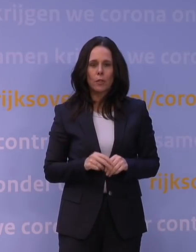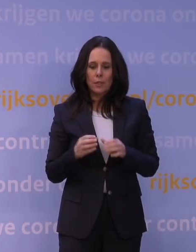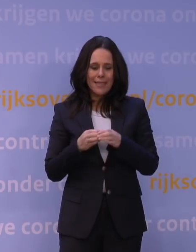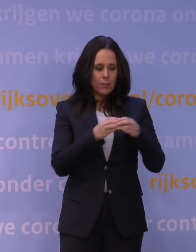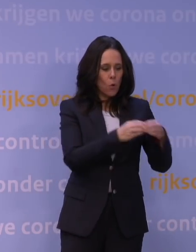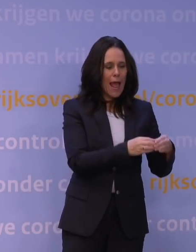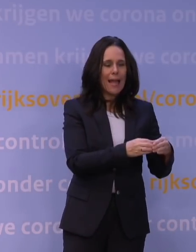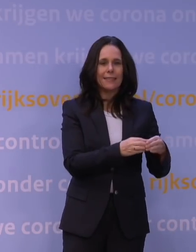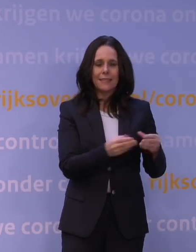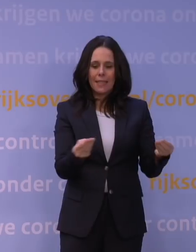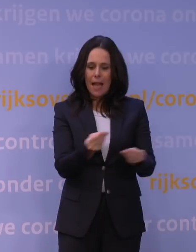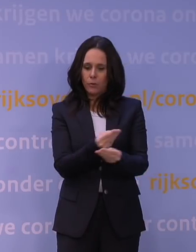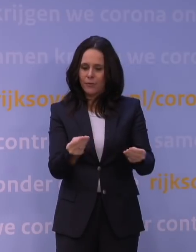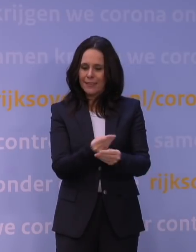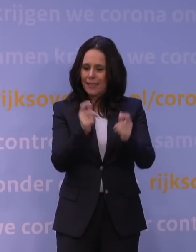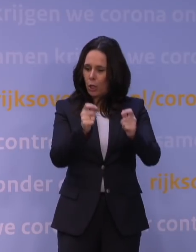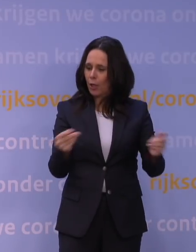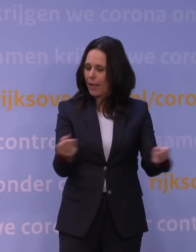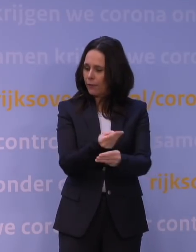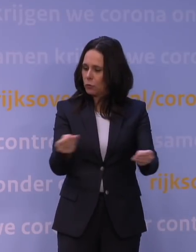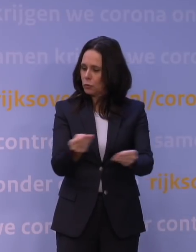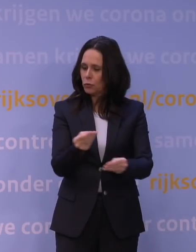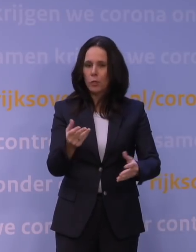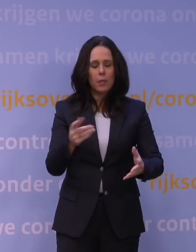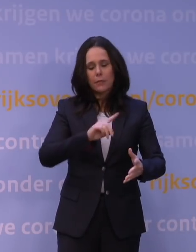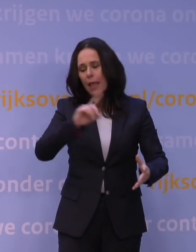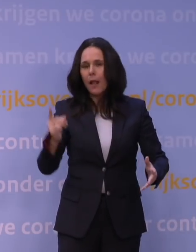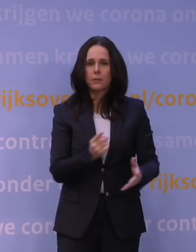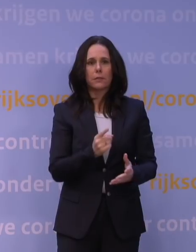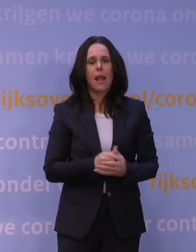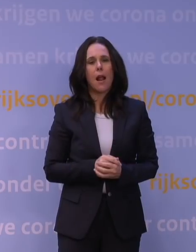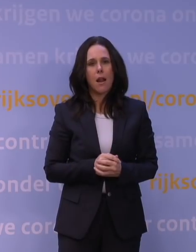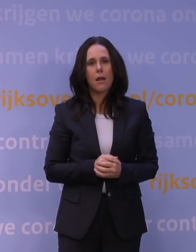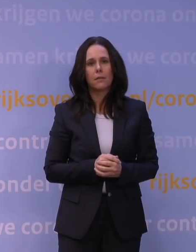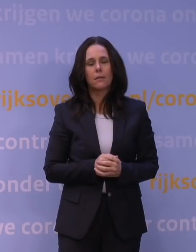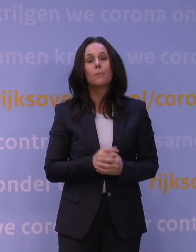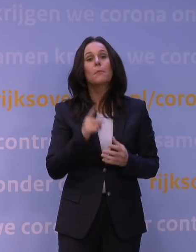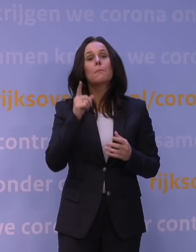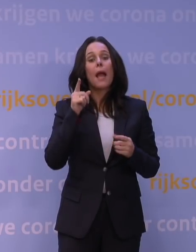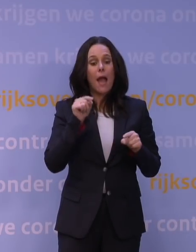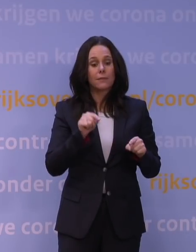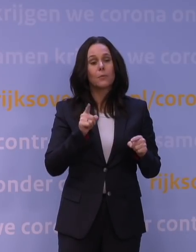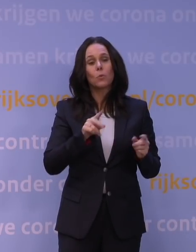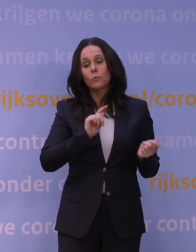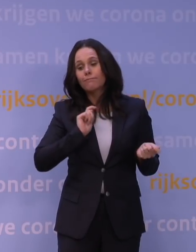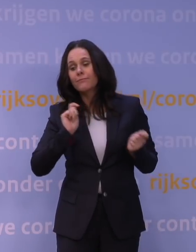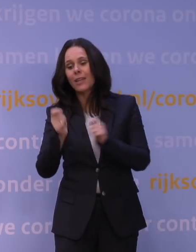de uitwisseling van gegevens gebeurt tegenwoordig razendsnel, maar dat moet nog worden omgezet naar: hoe kunnen we zo snel mogelijk